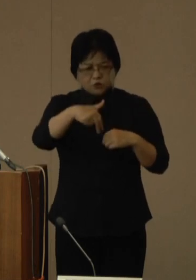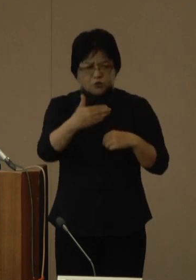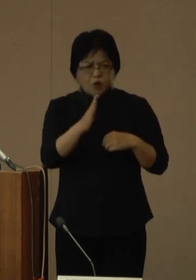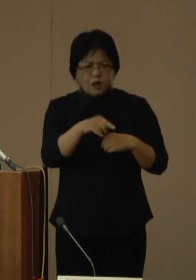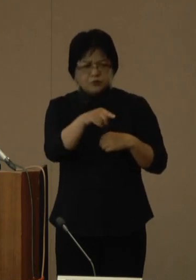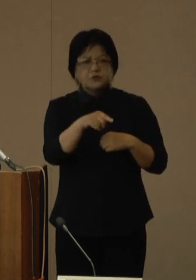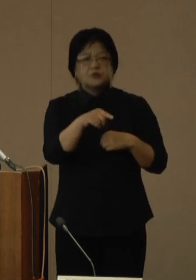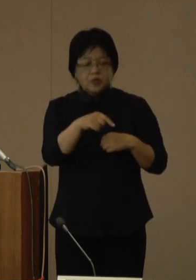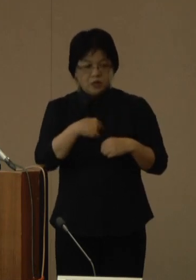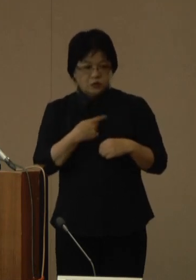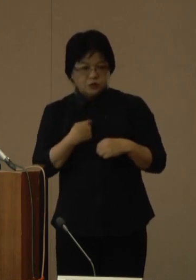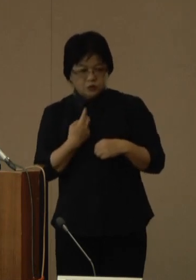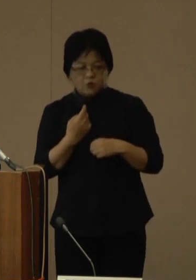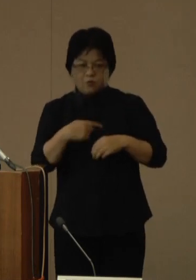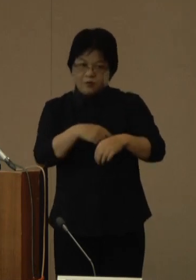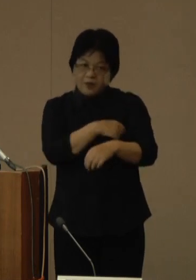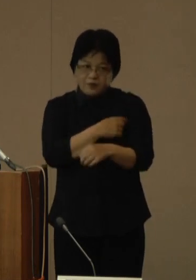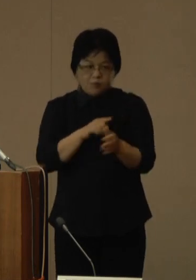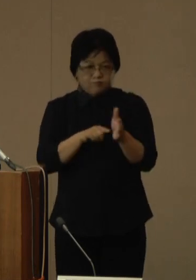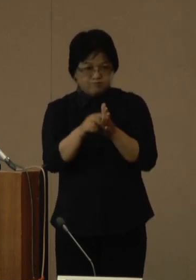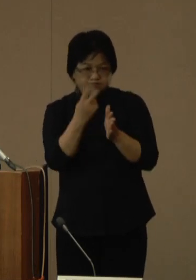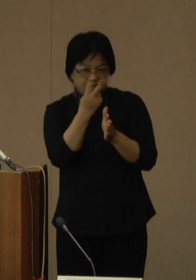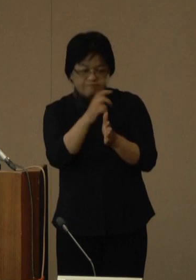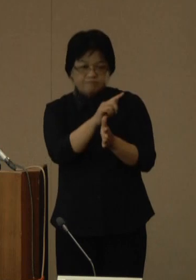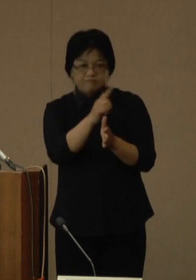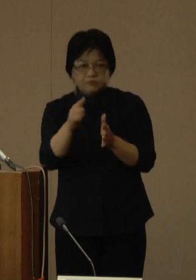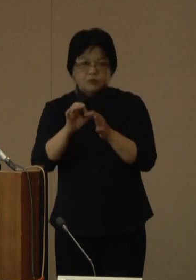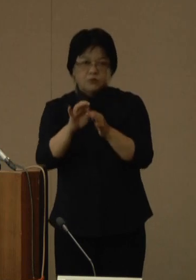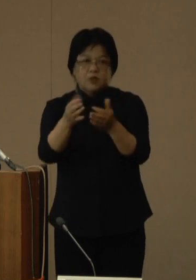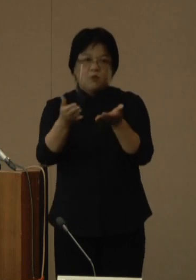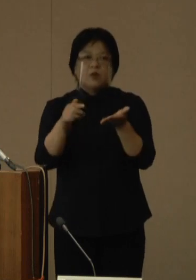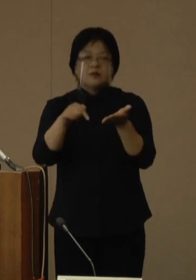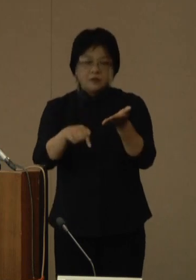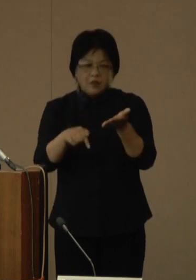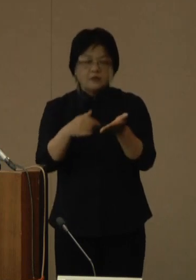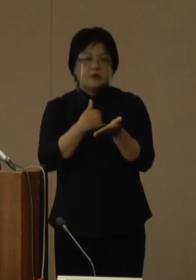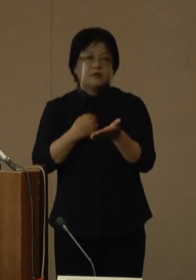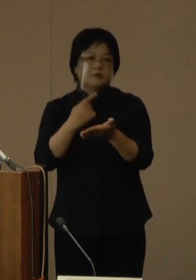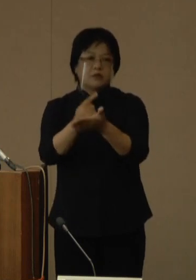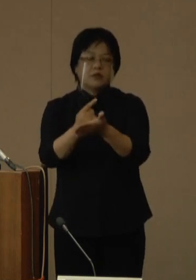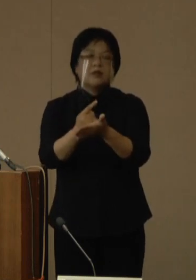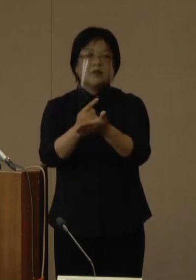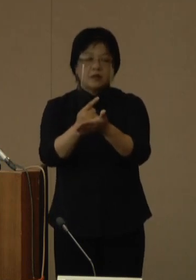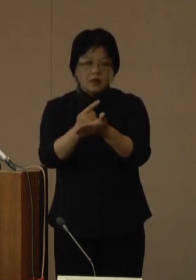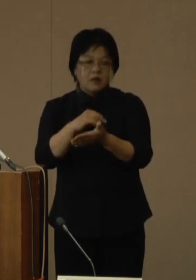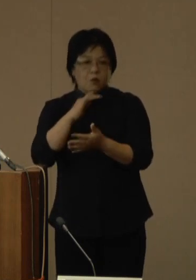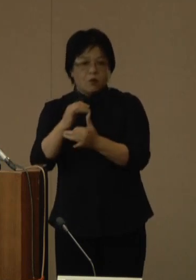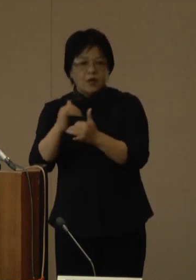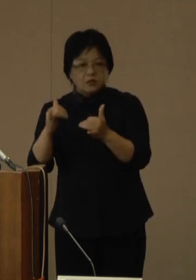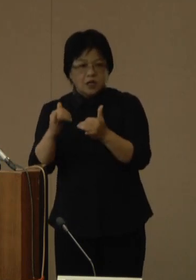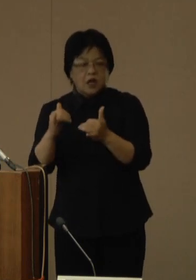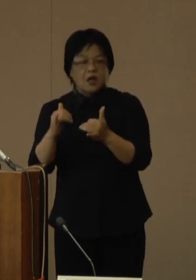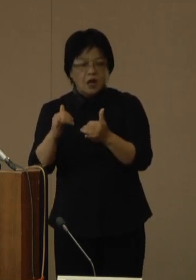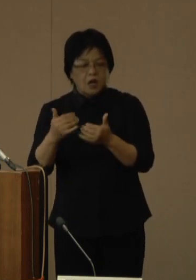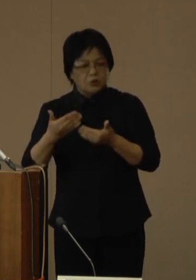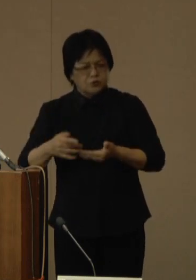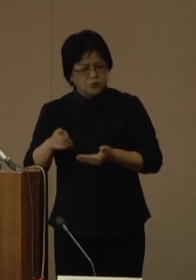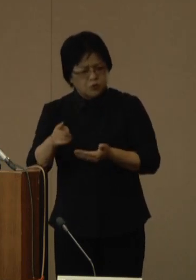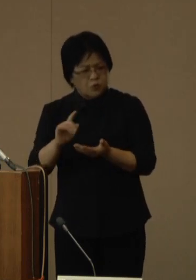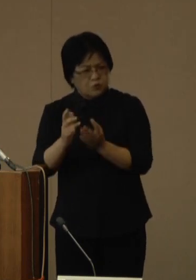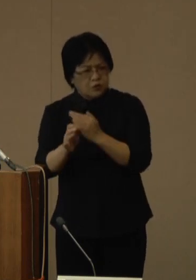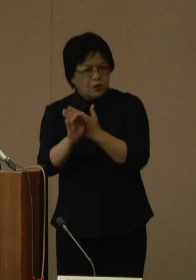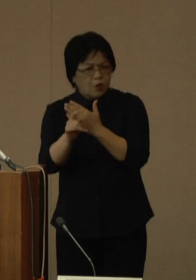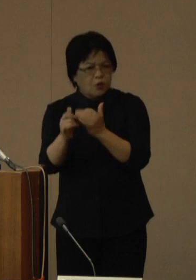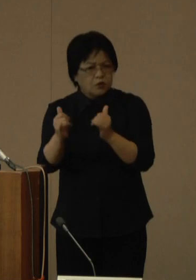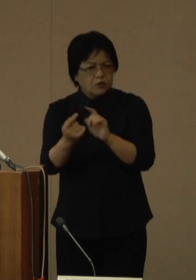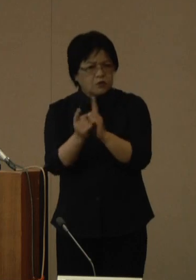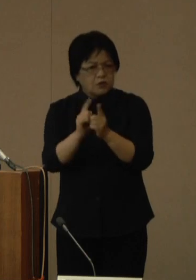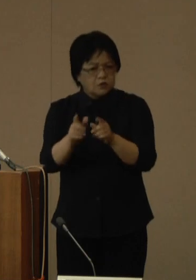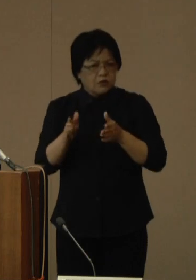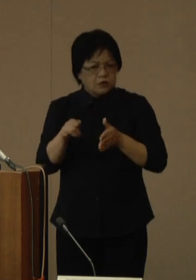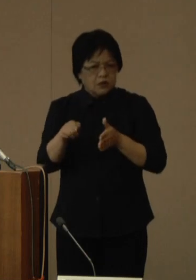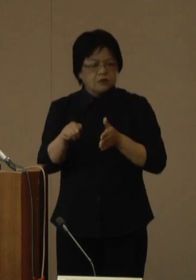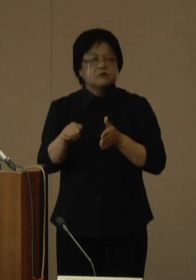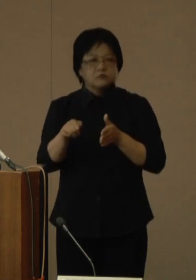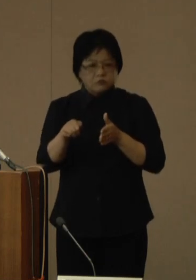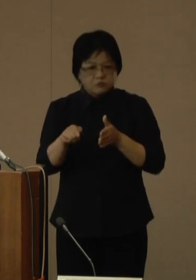ご自身による検温を継続して行っていただき、できるだけ高齢者など重症化リスクの高い方との接触や感染リスクの高い行動、